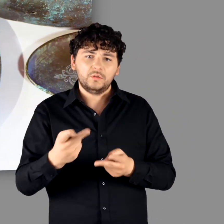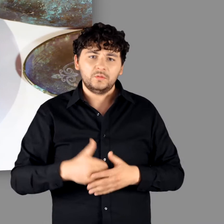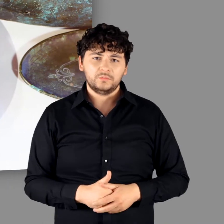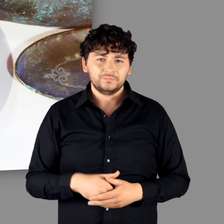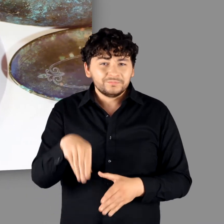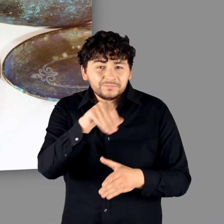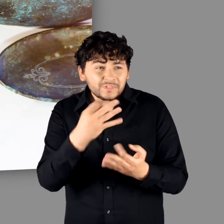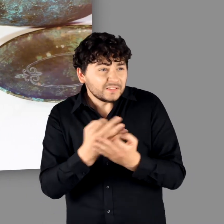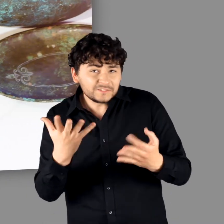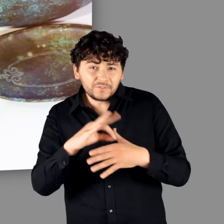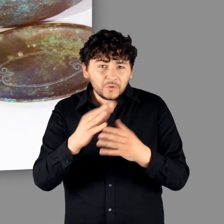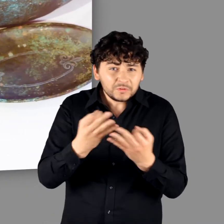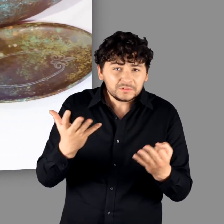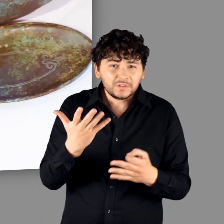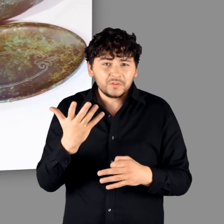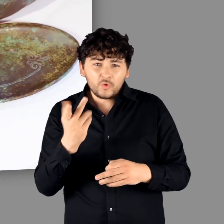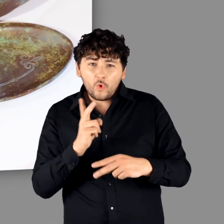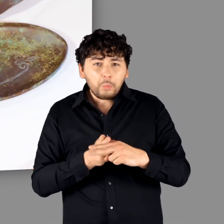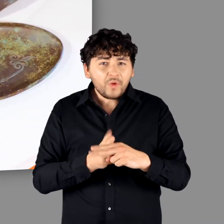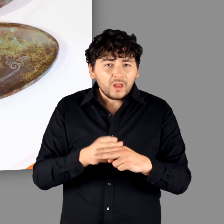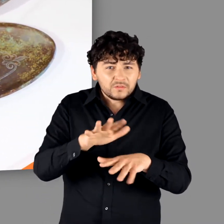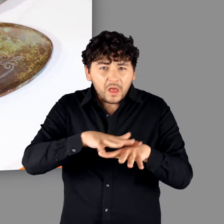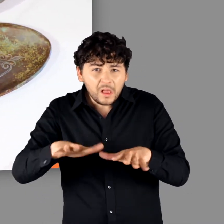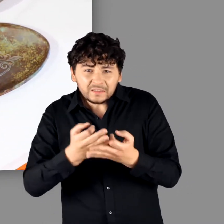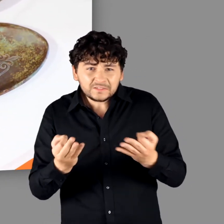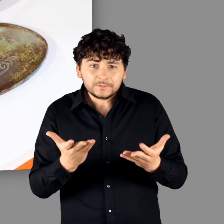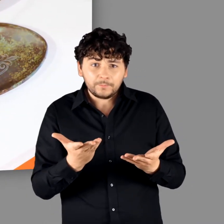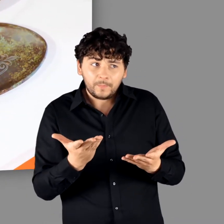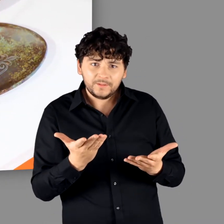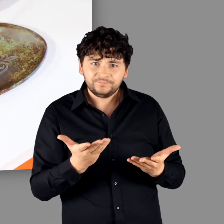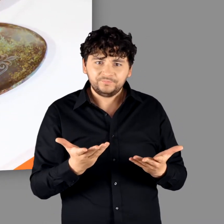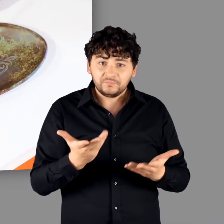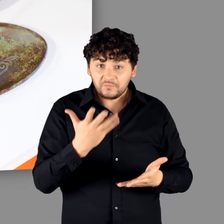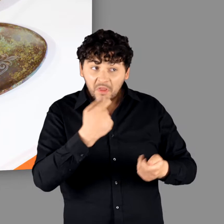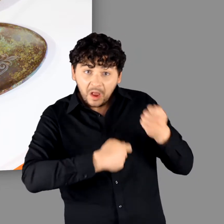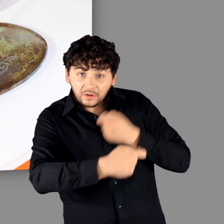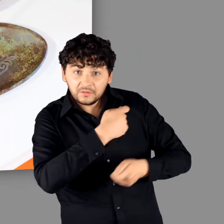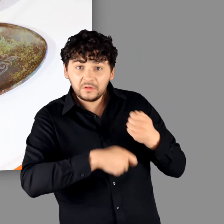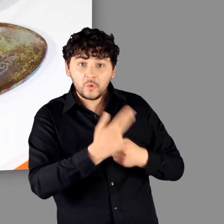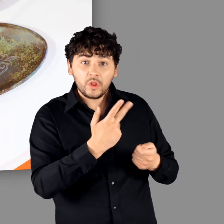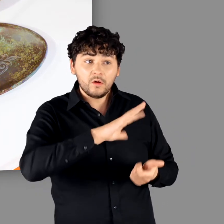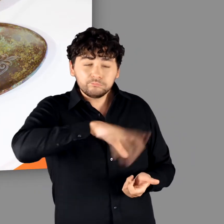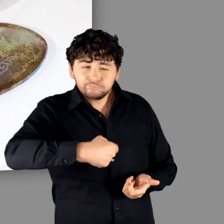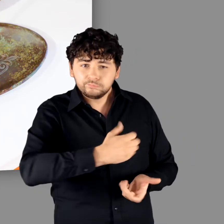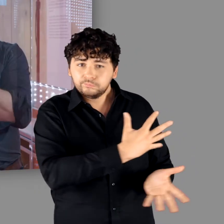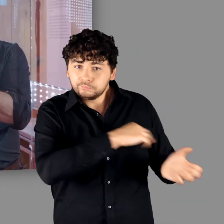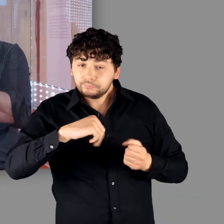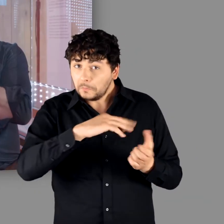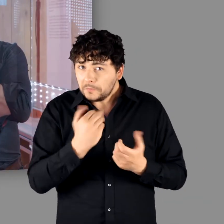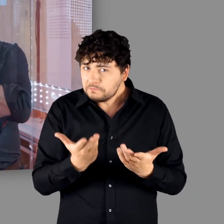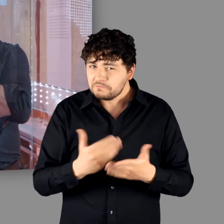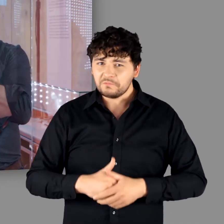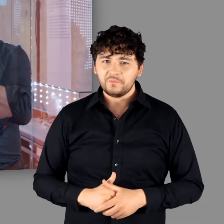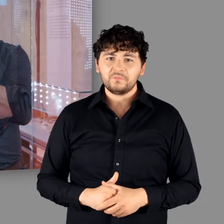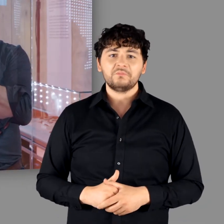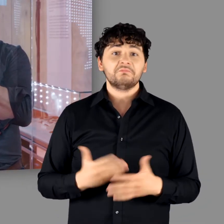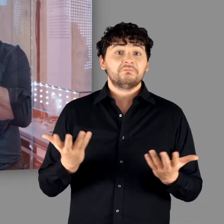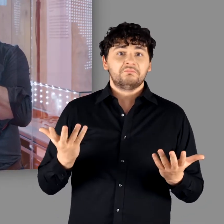"Genau. Es gibt keine Zinn- und Kupferlagerstätten. Das musste alles erhandelt oder geraubt werden.